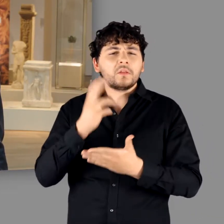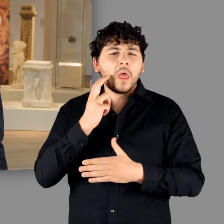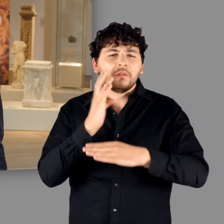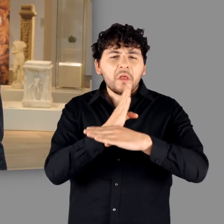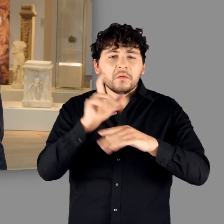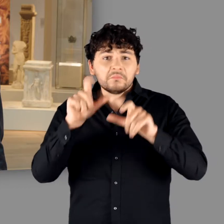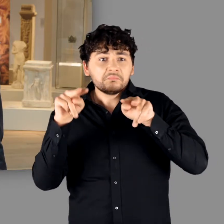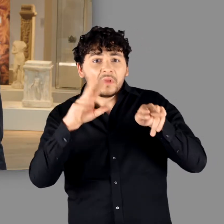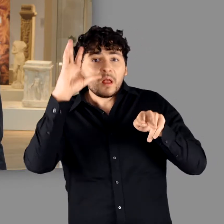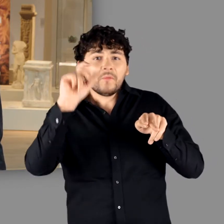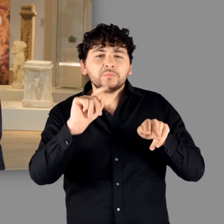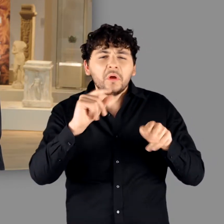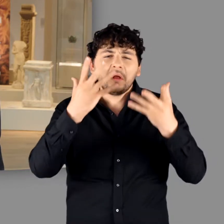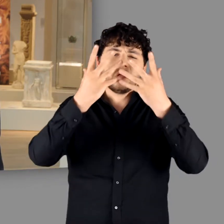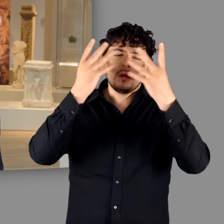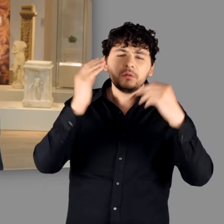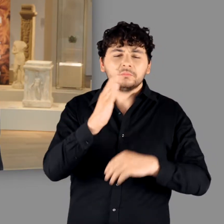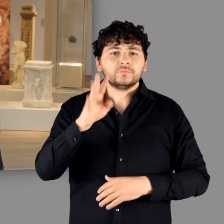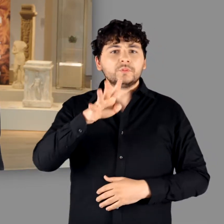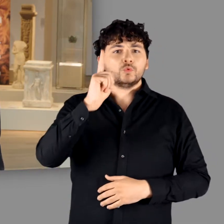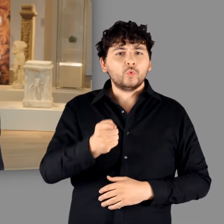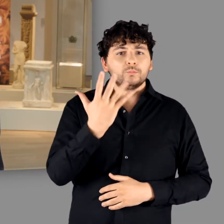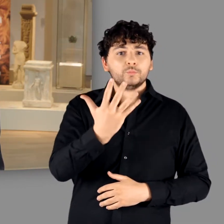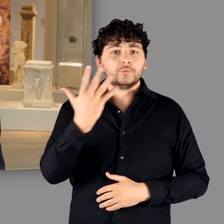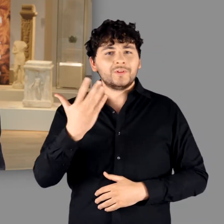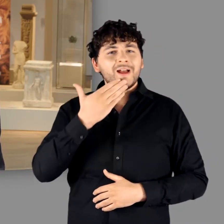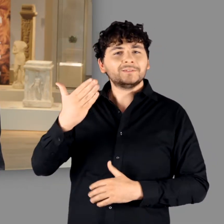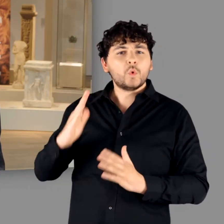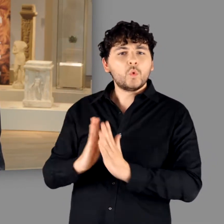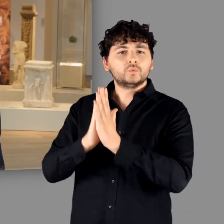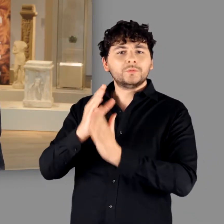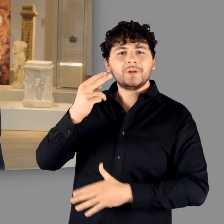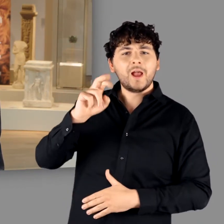Als sie dann 1455 im hessischen Kloster Hersfeld wiederentdeckt wurde,